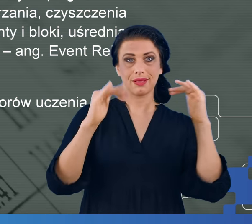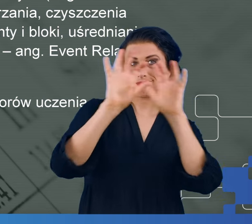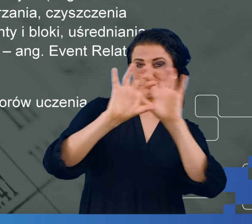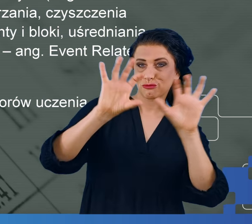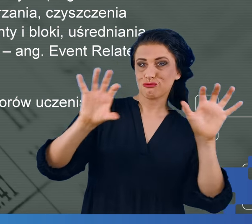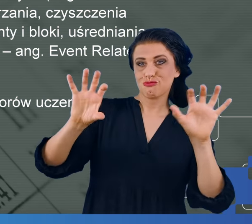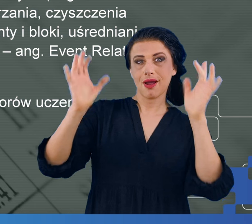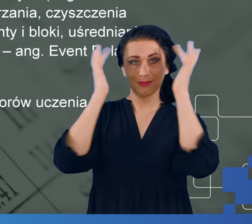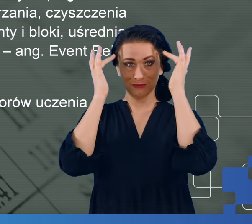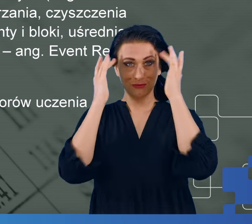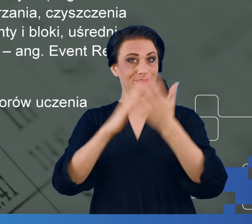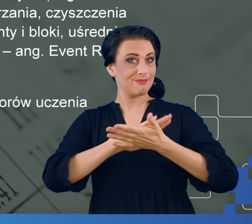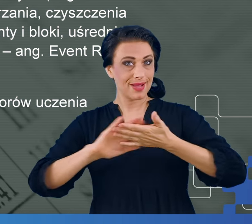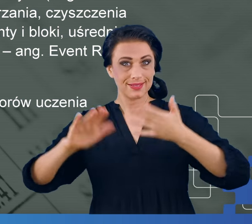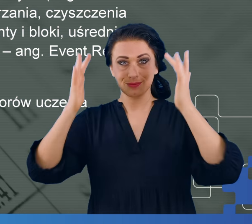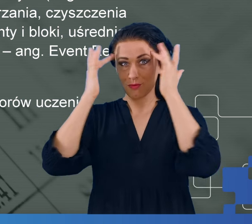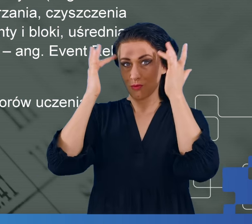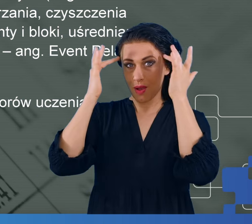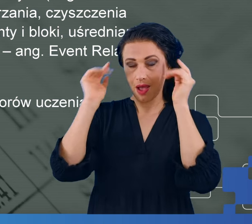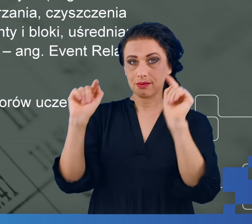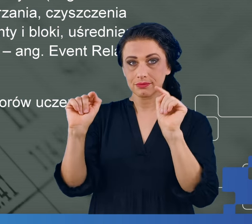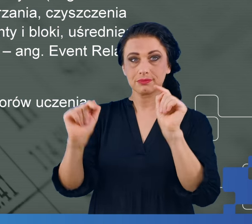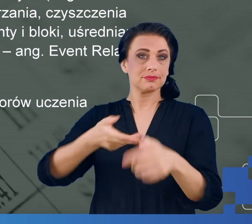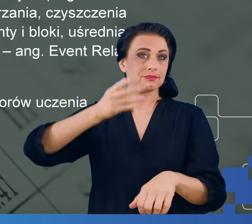mgły mózgowej oraz takich, które nigdy na COVID nie chorowały.